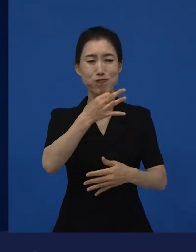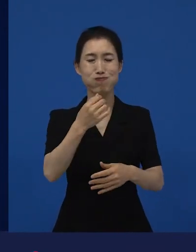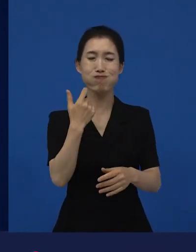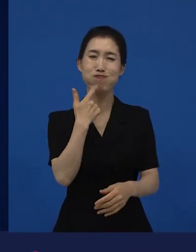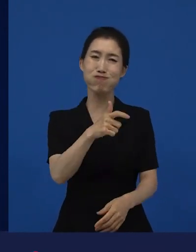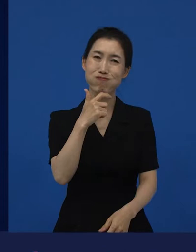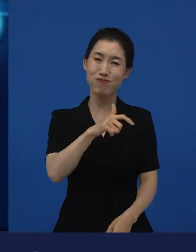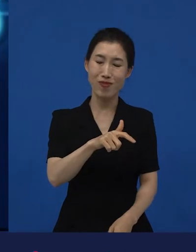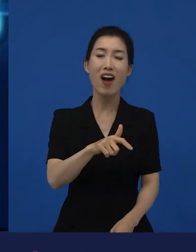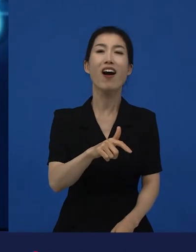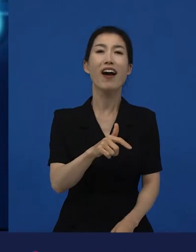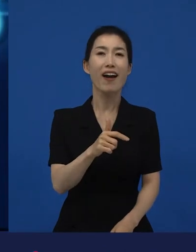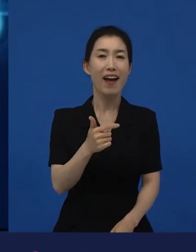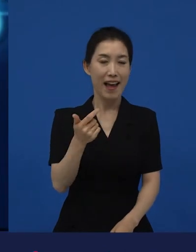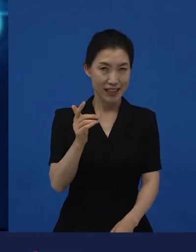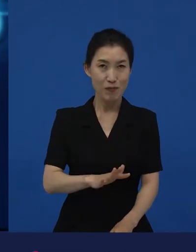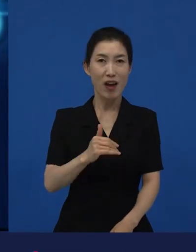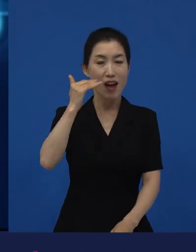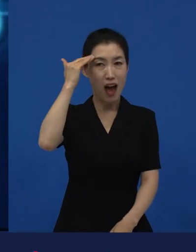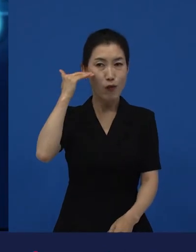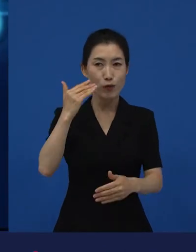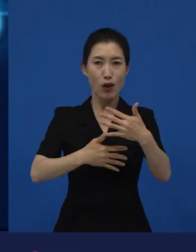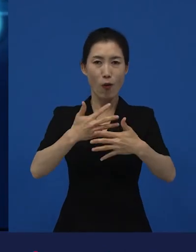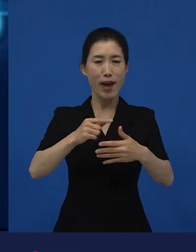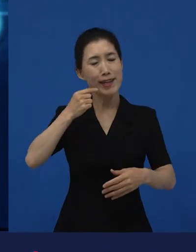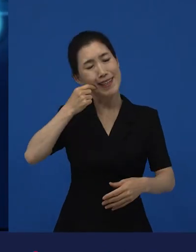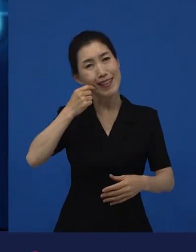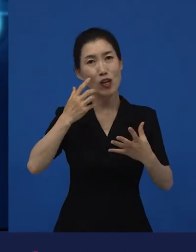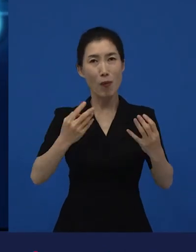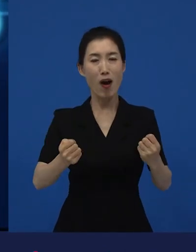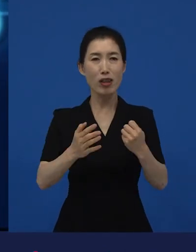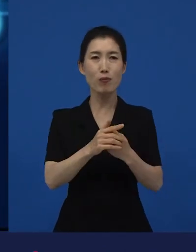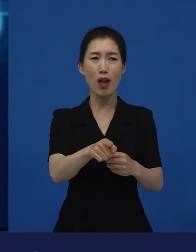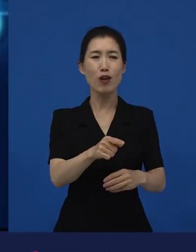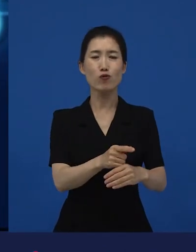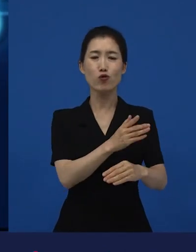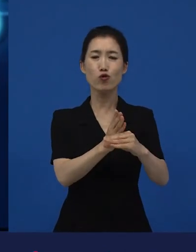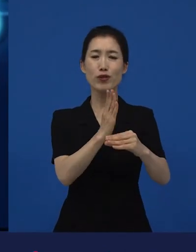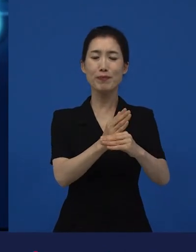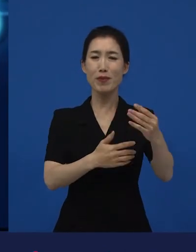그런데 우리나라에서는 주류 영화가 될 수 있을지 모르겠지만,